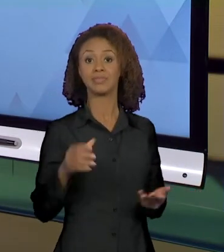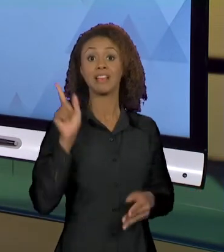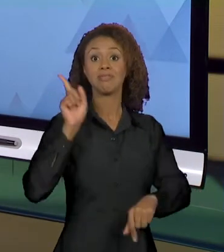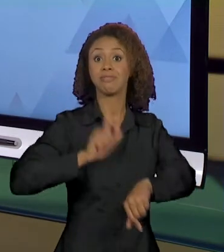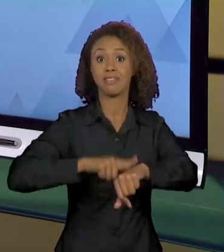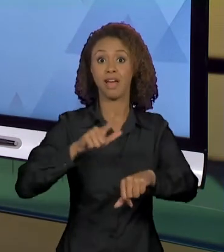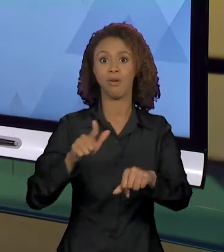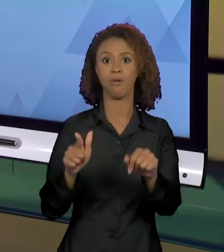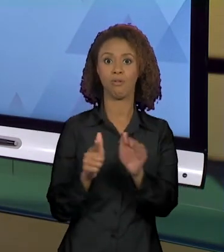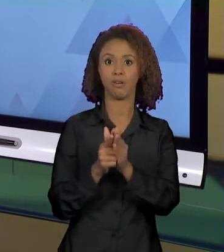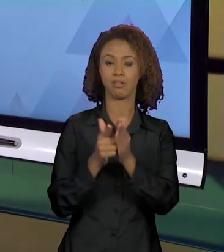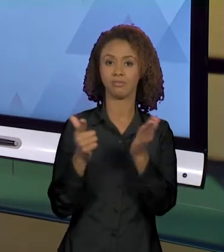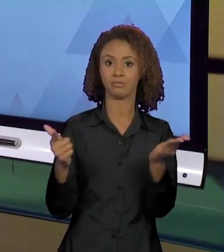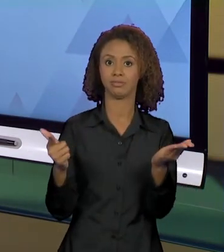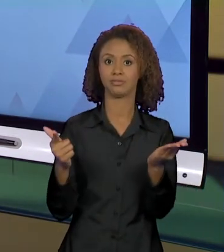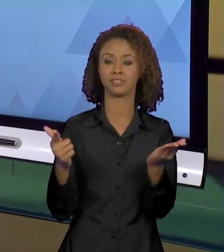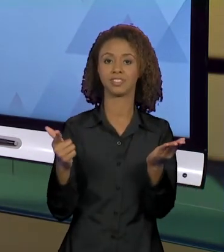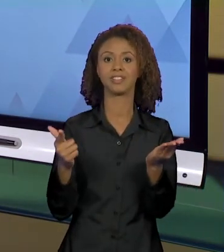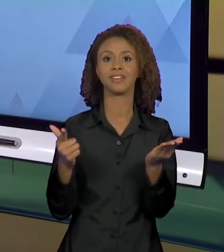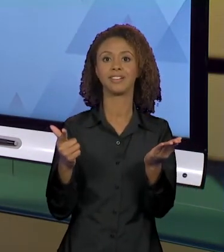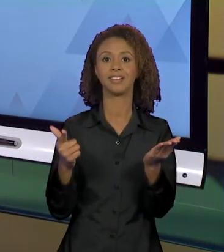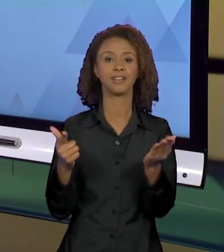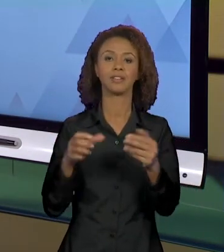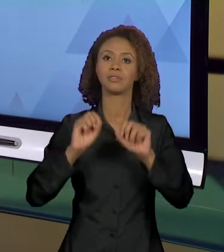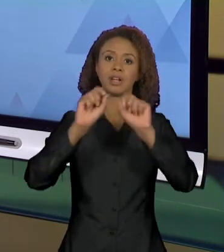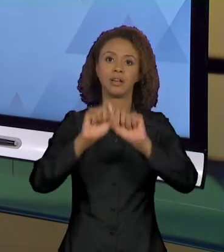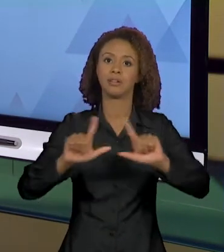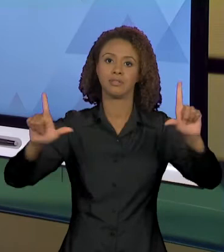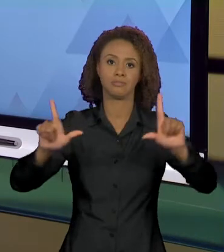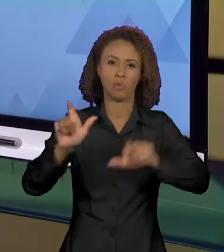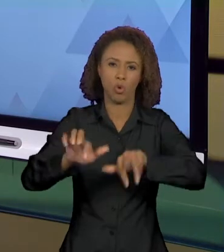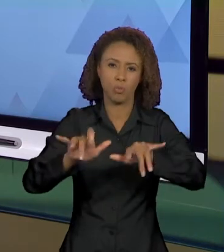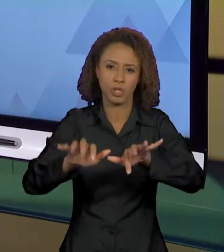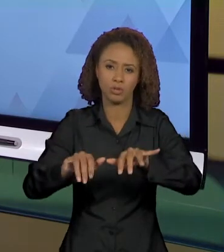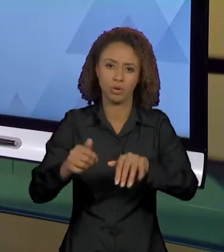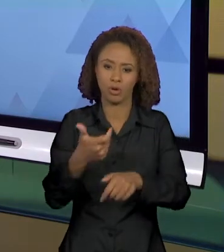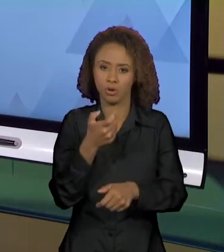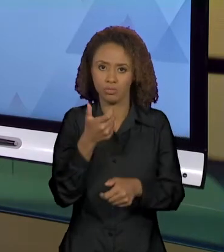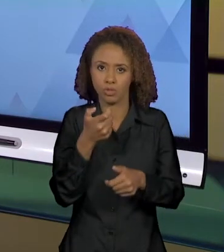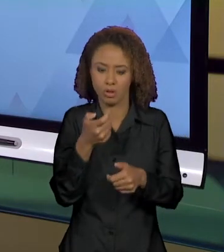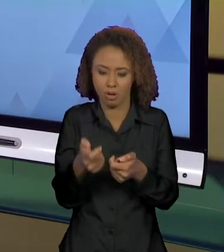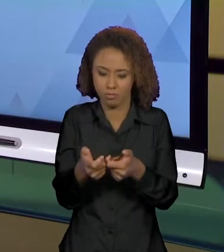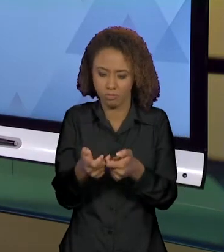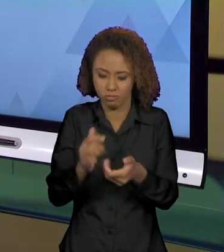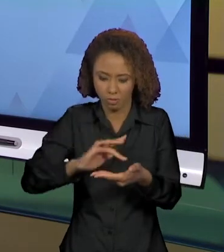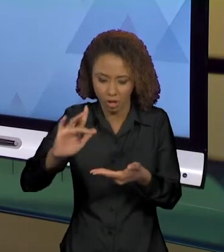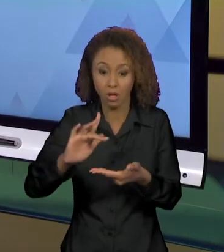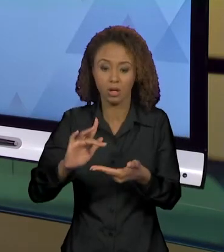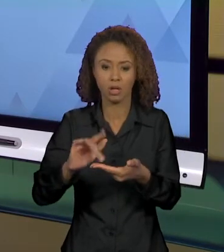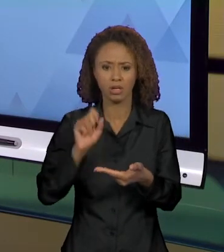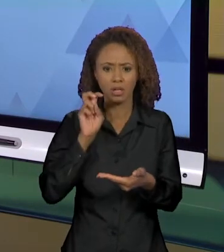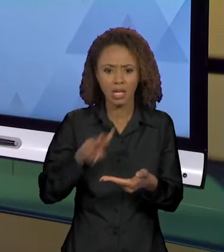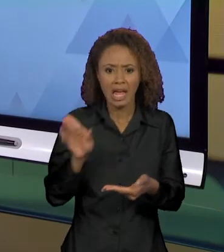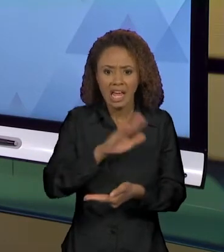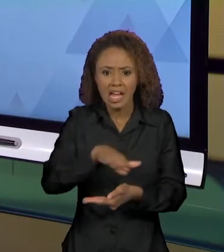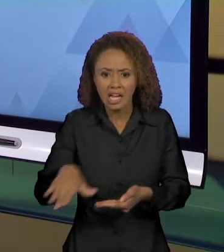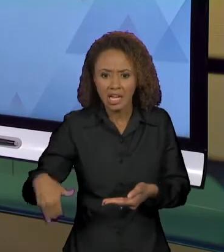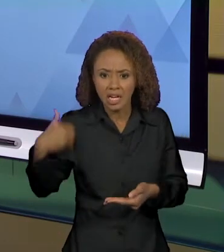NA PÁGINA DO COMPUTADOR, DO CELULAR O QUE VOCÊ CONSEGUE LER É "A CRIANÇA DE 2 ANOS MATA A MÃE",